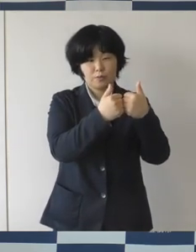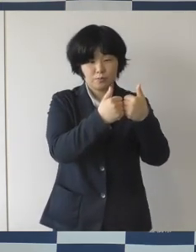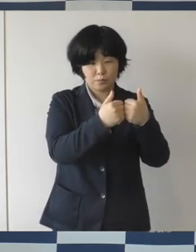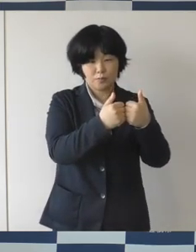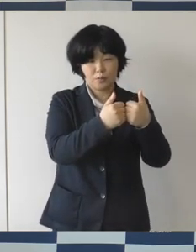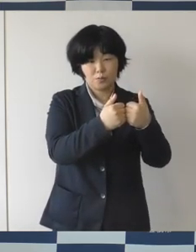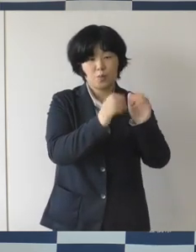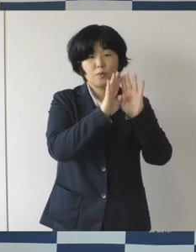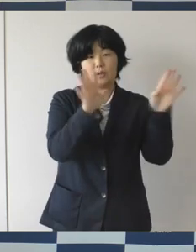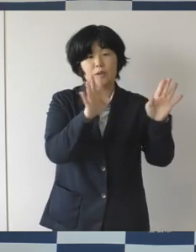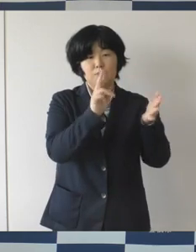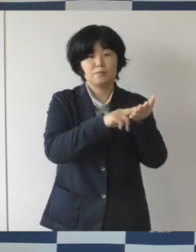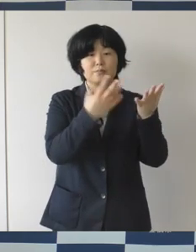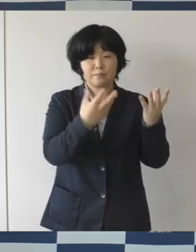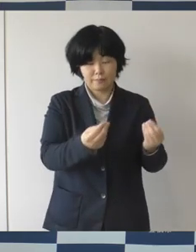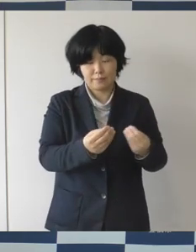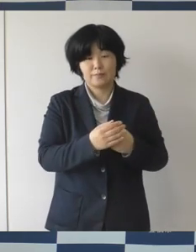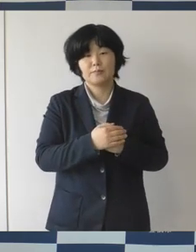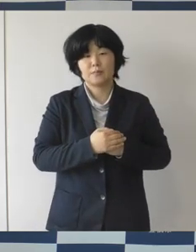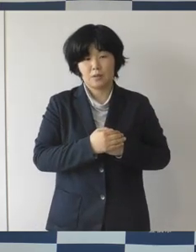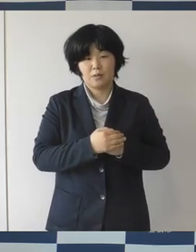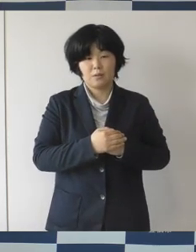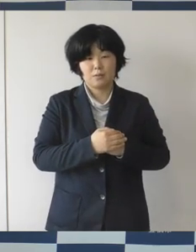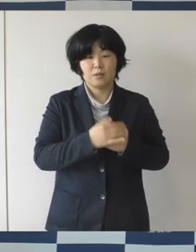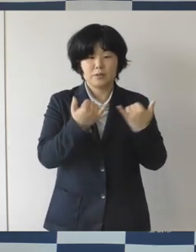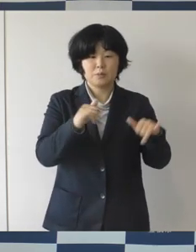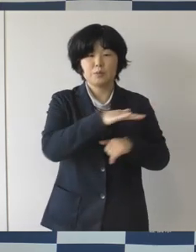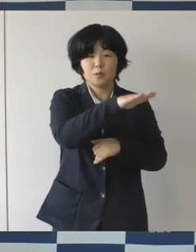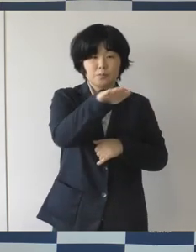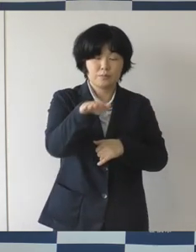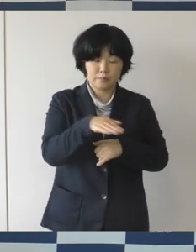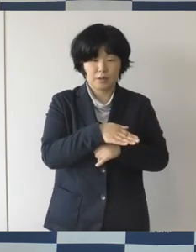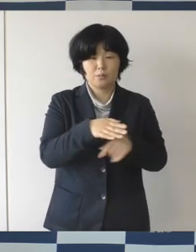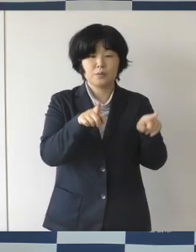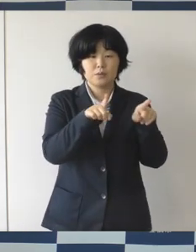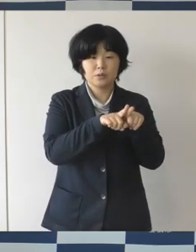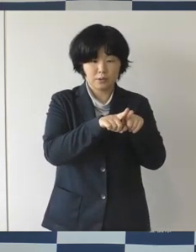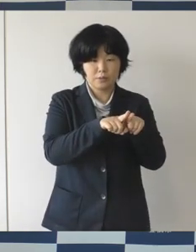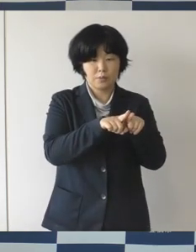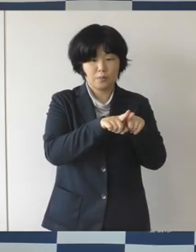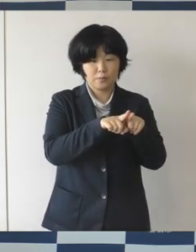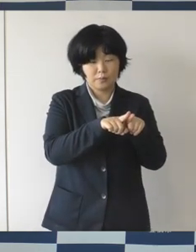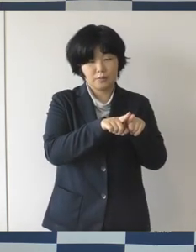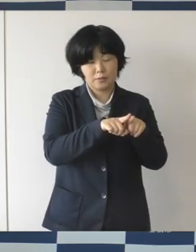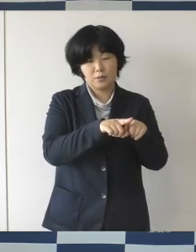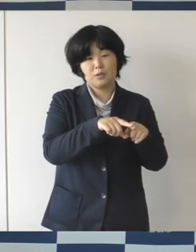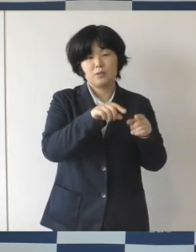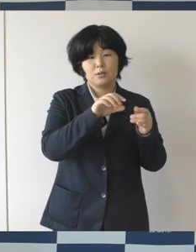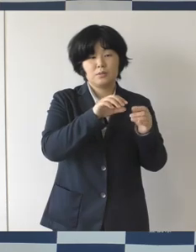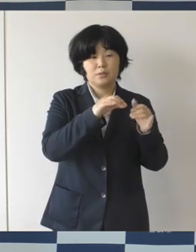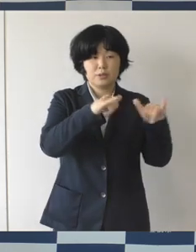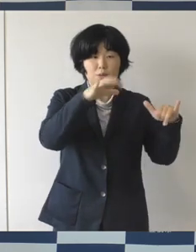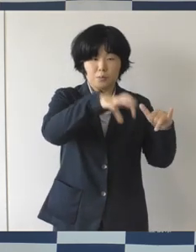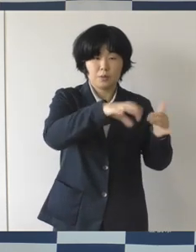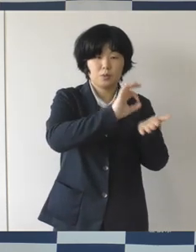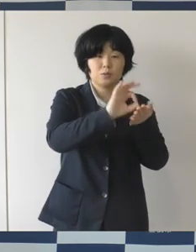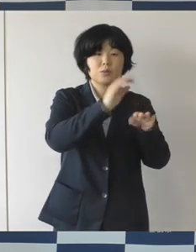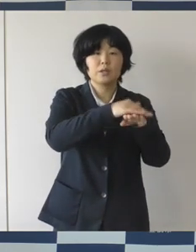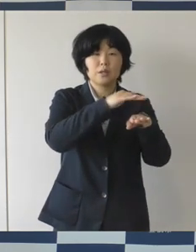みんなでどんどん この色が膨らましてもらって、 オープンまでにこの広場の使い方についてみんなを巻き込んで、